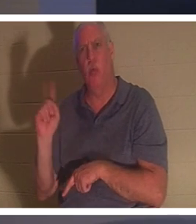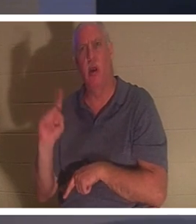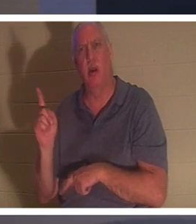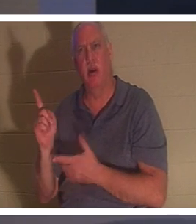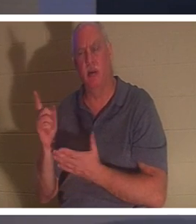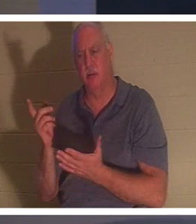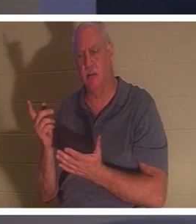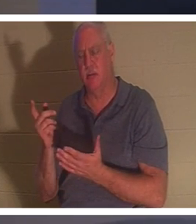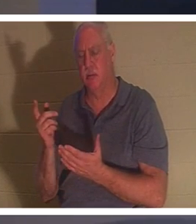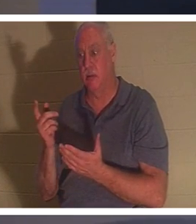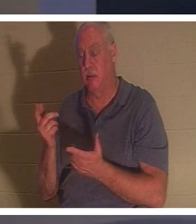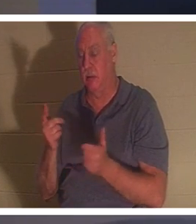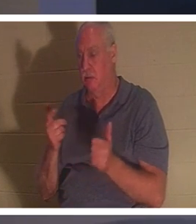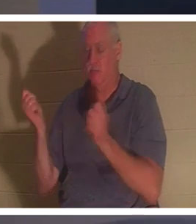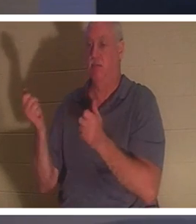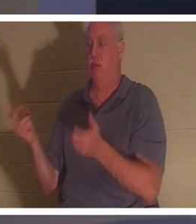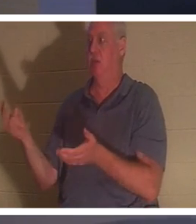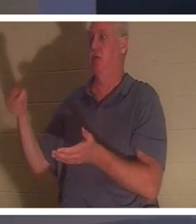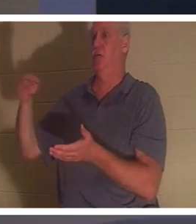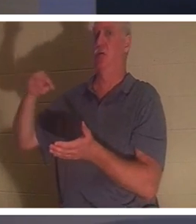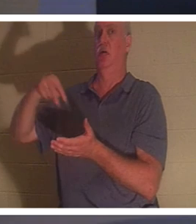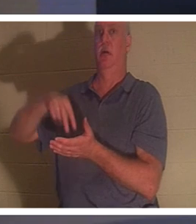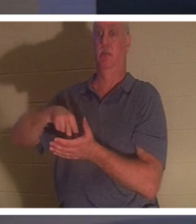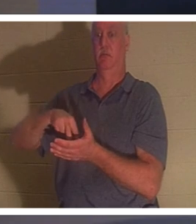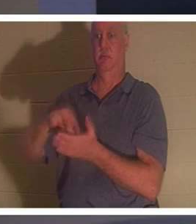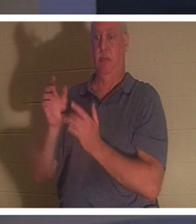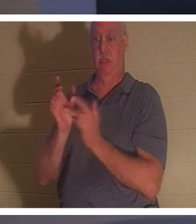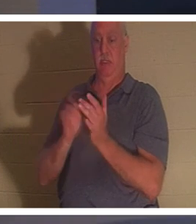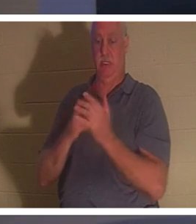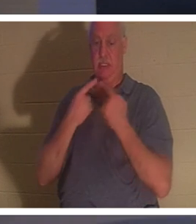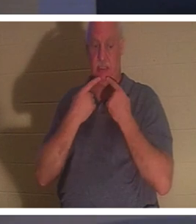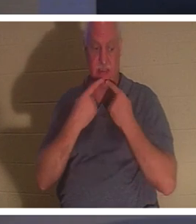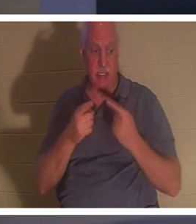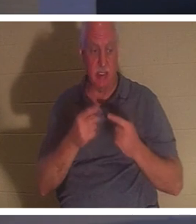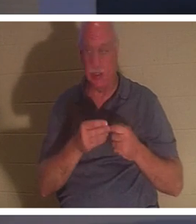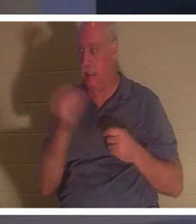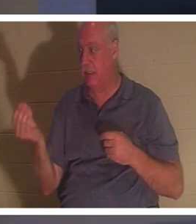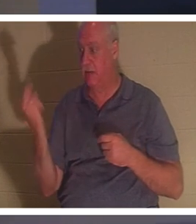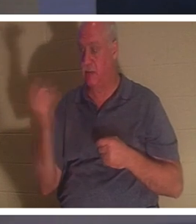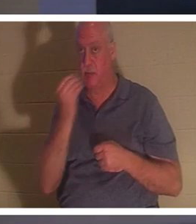खड़ी हो गई। तब यीशु ने उनसे कहा कि उसे कुछ खाने को दो। उसके माता-पिता आश्चर्यचकित हुए,